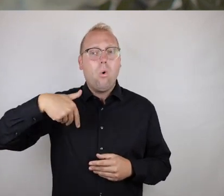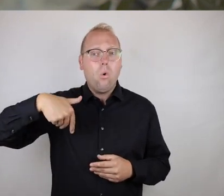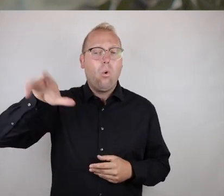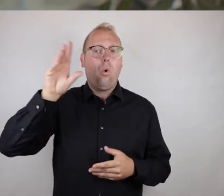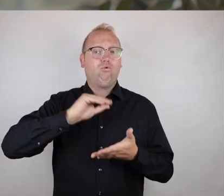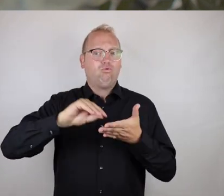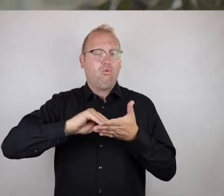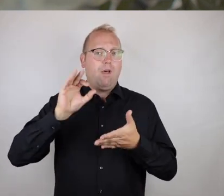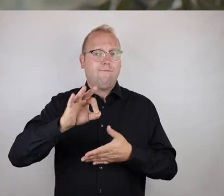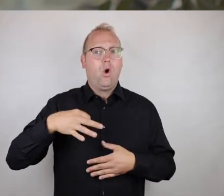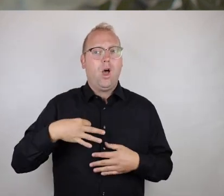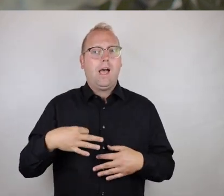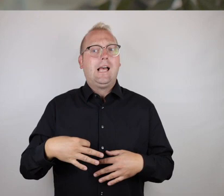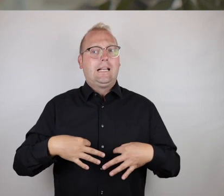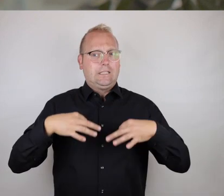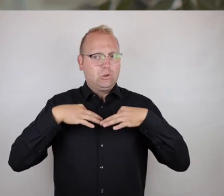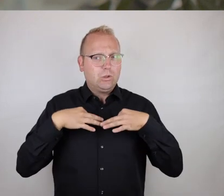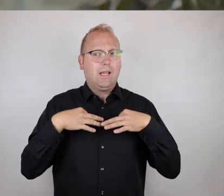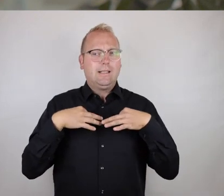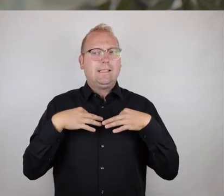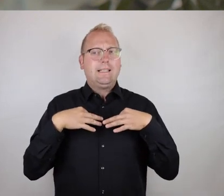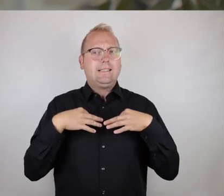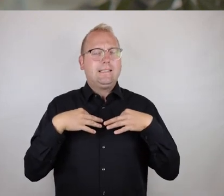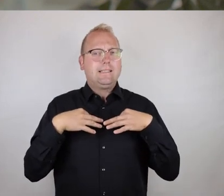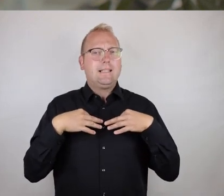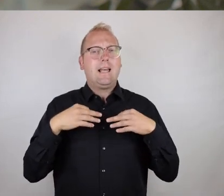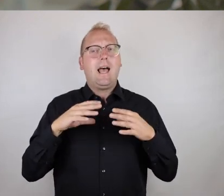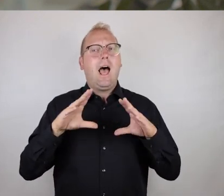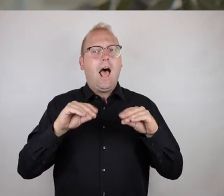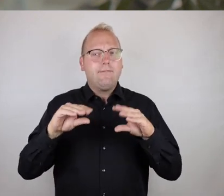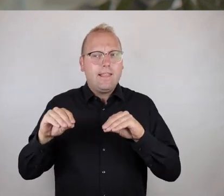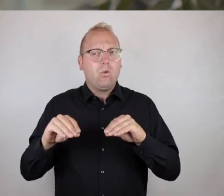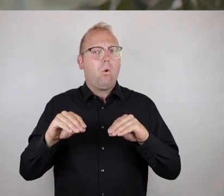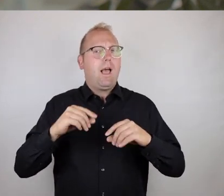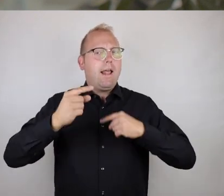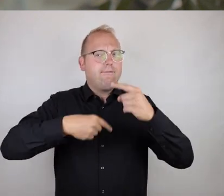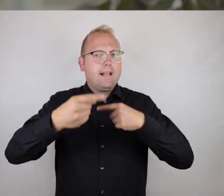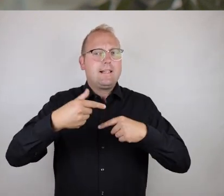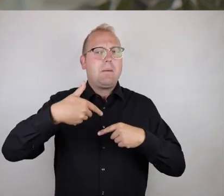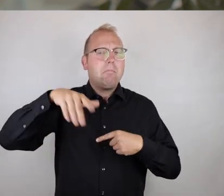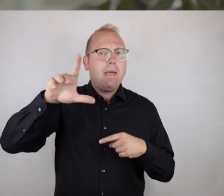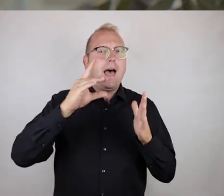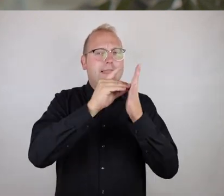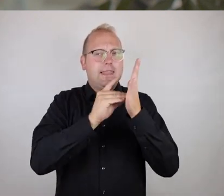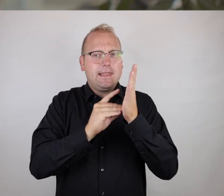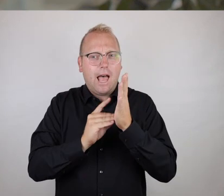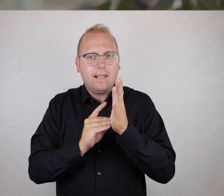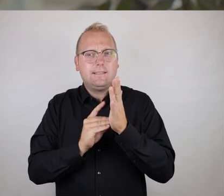Wir haben jetzt in unserem Fall an der Hochschule für Gesundheit noch dafür eine Anwendung entwickelt, die das Ganze etwas datentechnisch noch weiter anreichern kann,